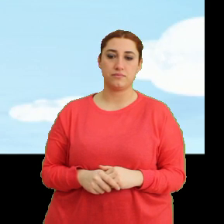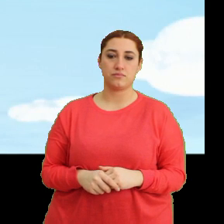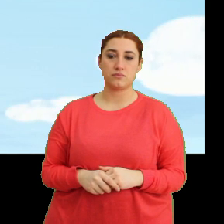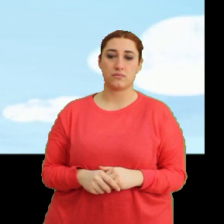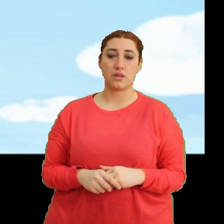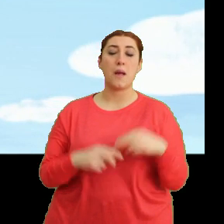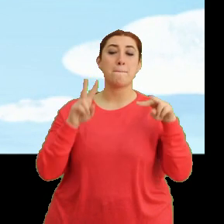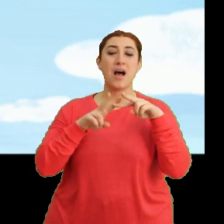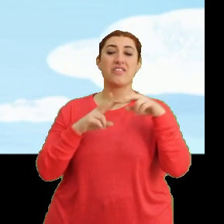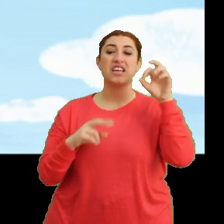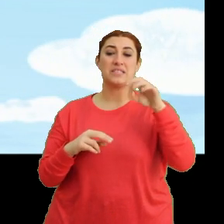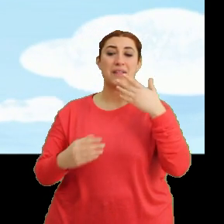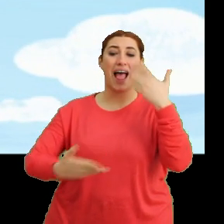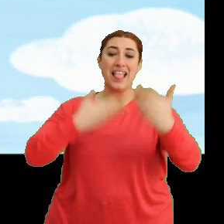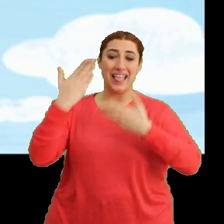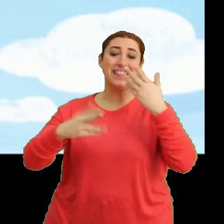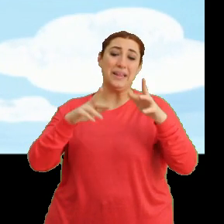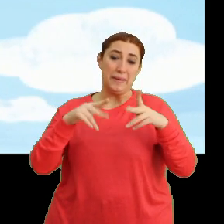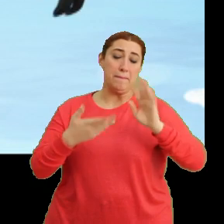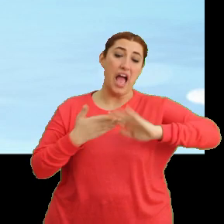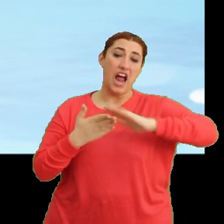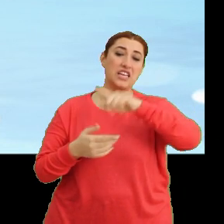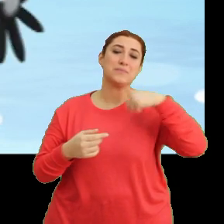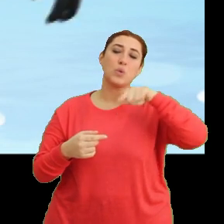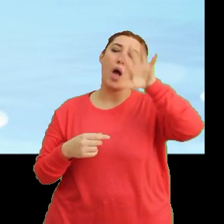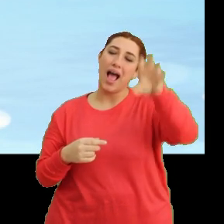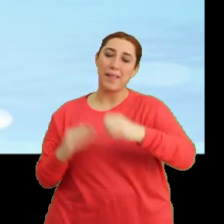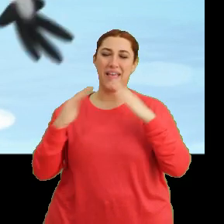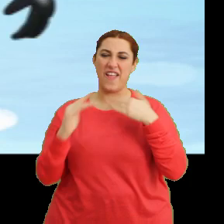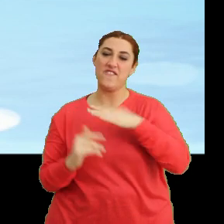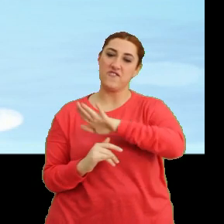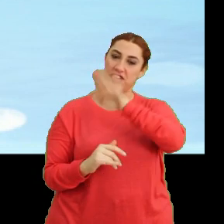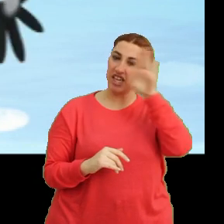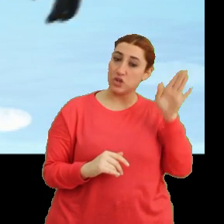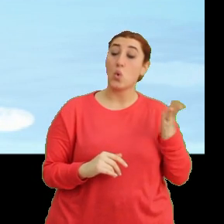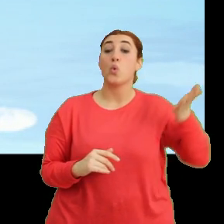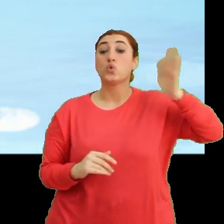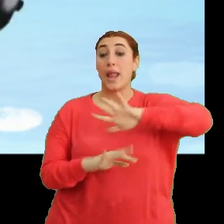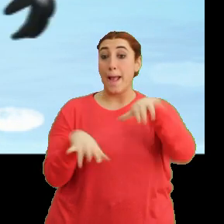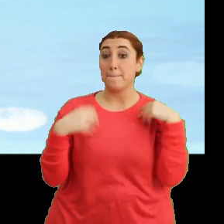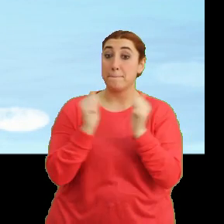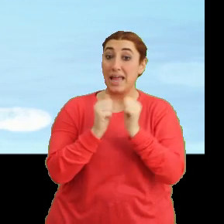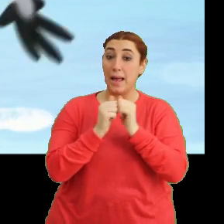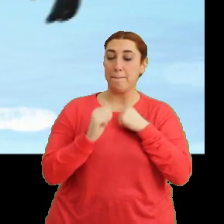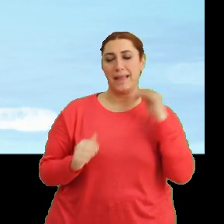Mantar'ın durumu size anlattığım gibi arkadaşlar. Biz onu alıp yuvaya götüreceğiz. Sonra hep birlikte yanınıza geliriz.